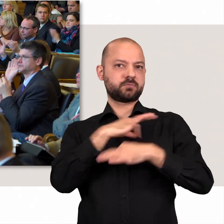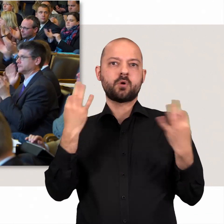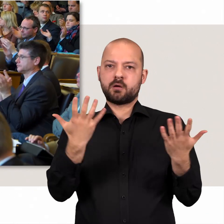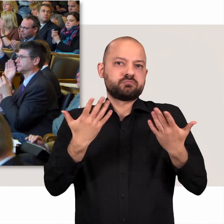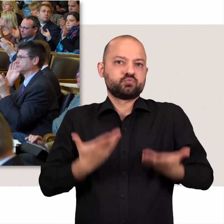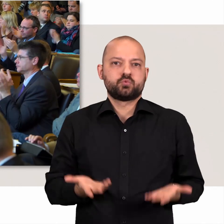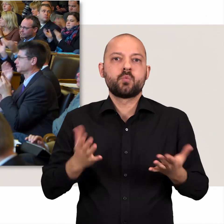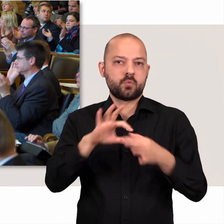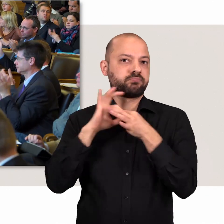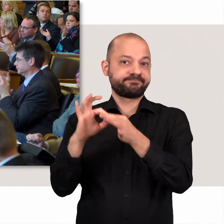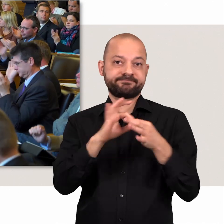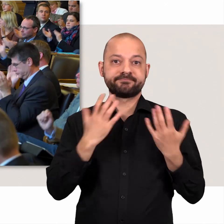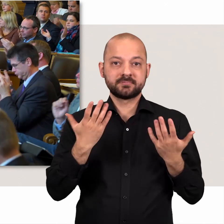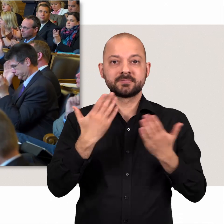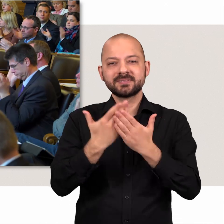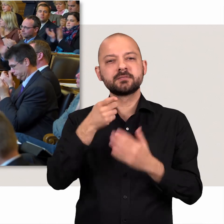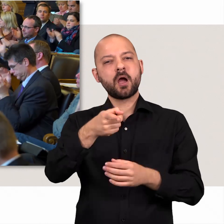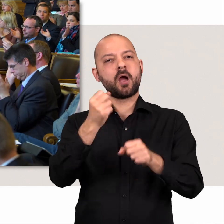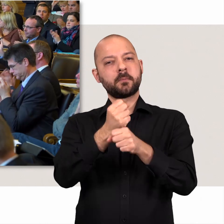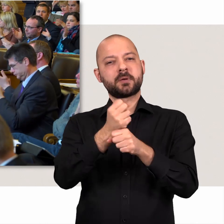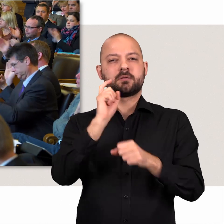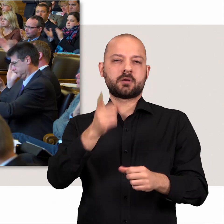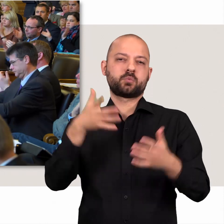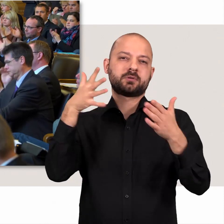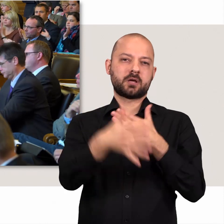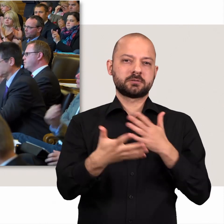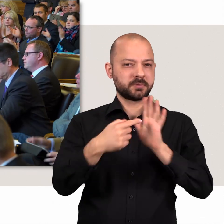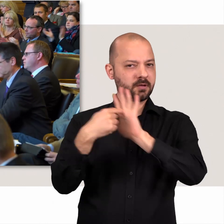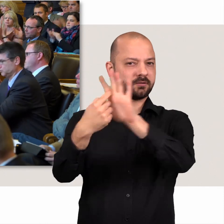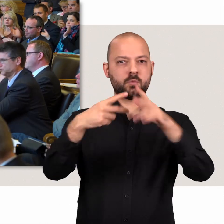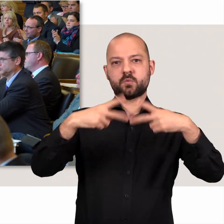Politik geht uns alle an. Die Bürgerschaft macht deshalb ihre Arbeit transparent.